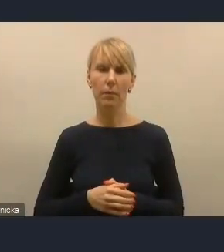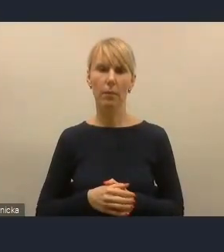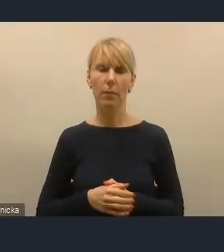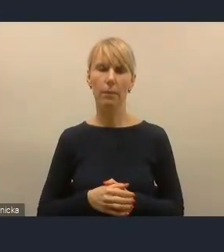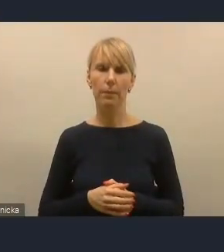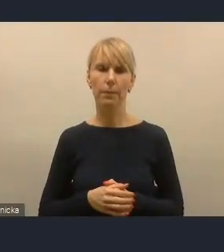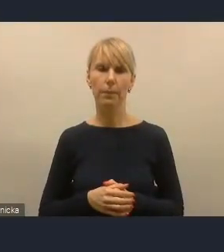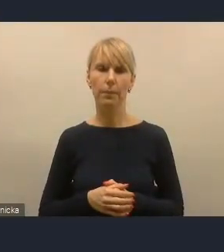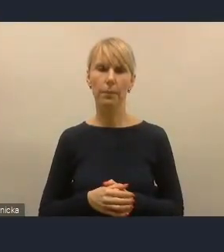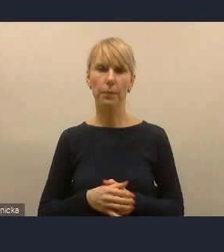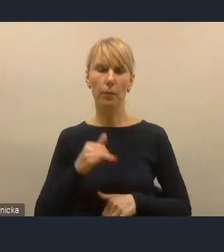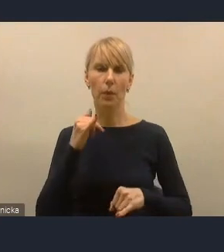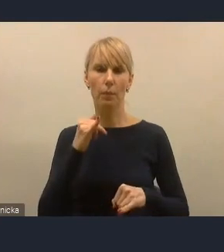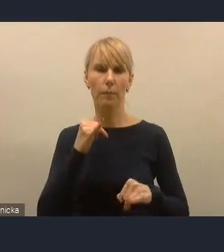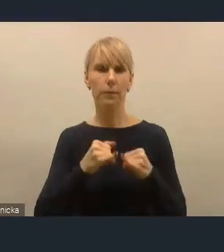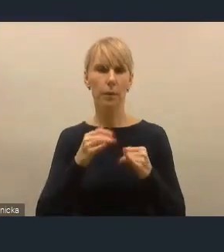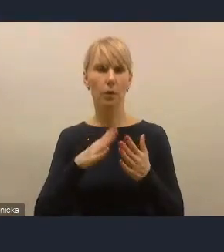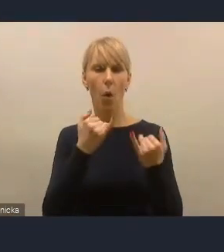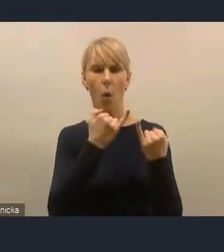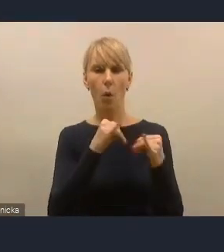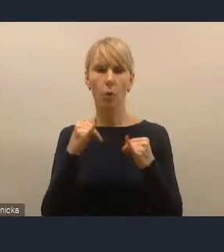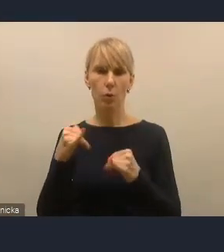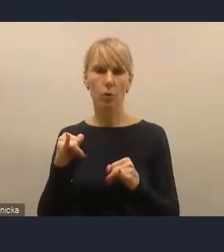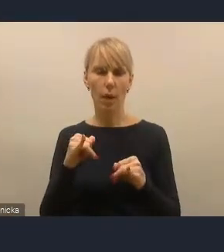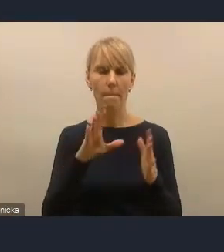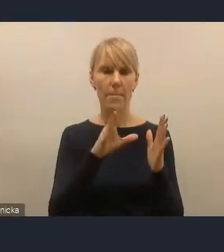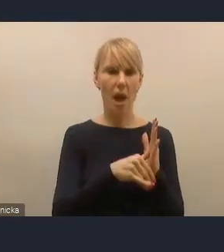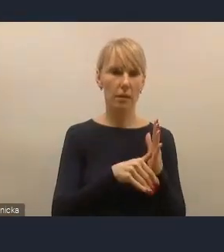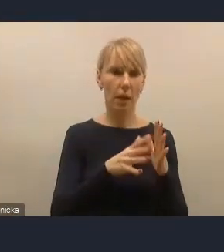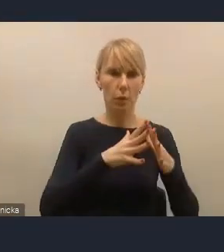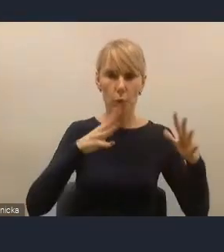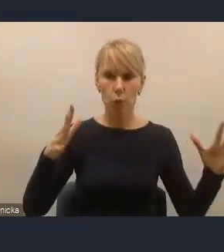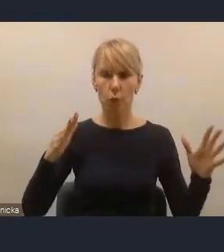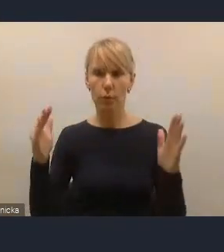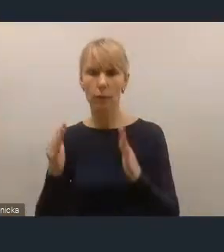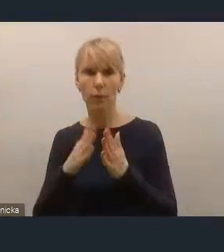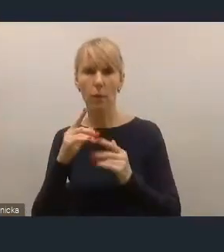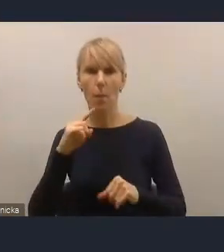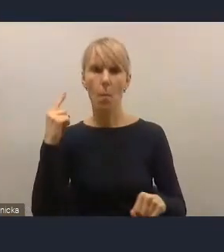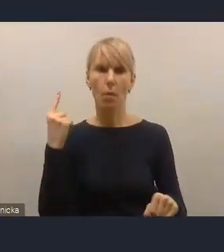ale jeżeli chodzi o rozróżnienie wielkościowe miast, które podejmujemy w Krajowej Polityce Miejskiej,